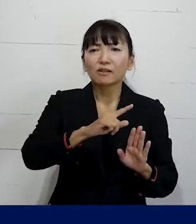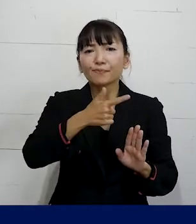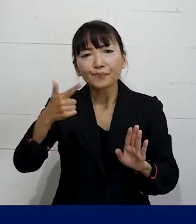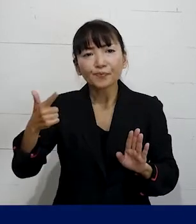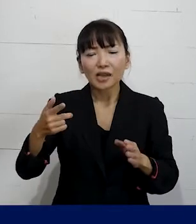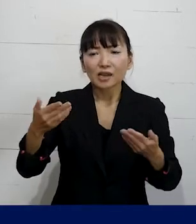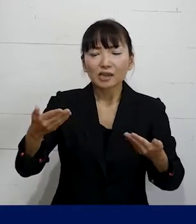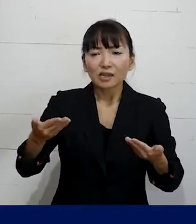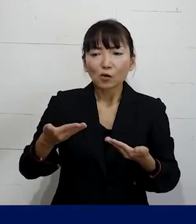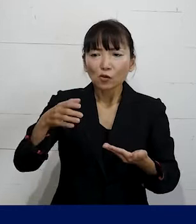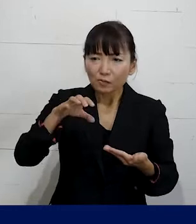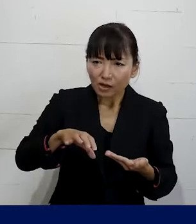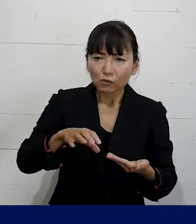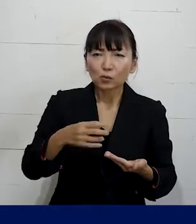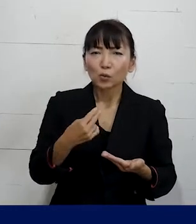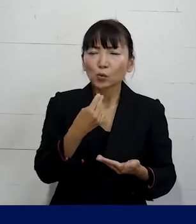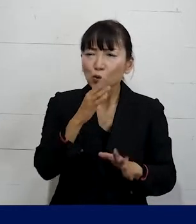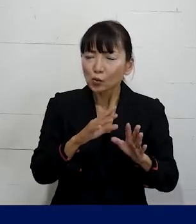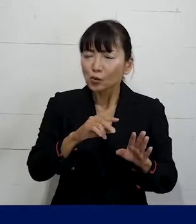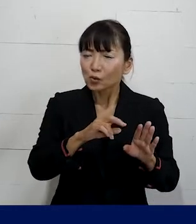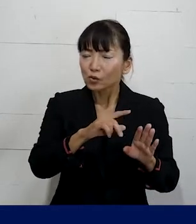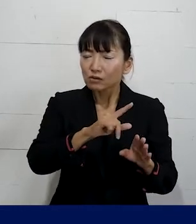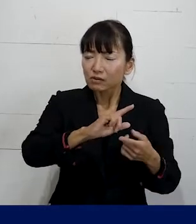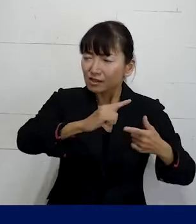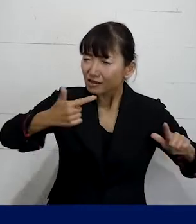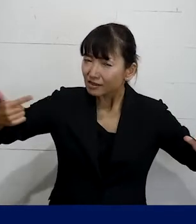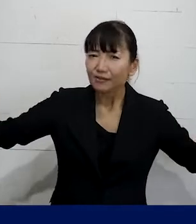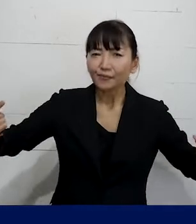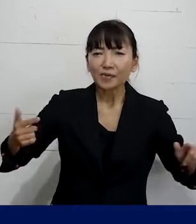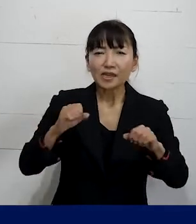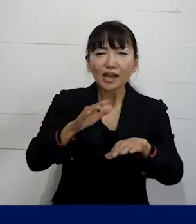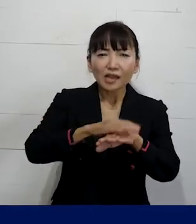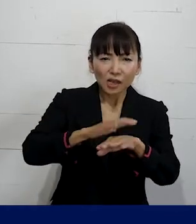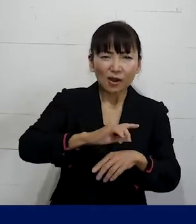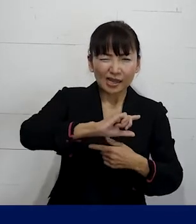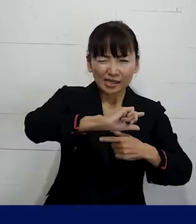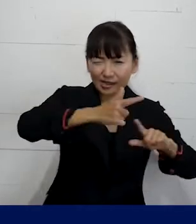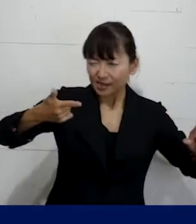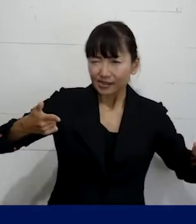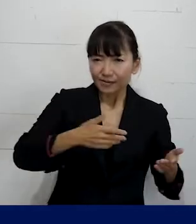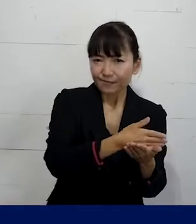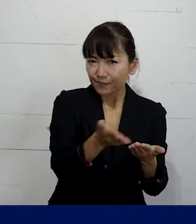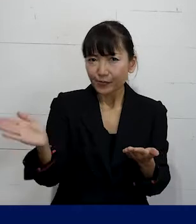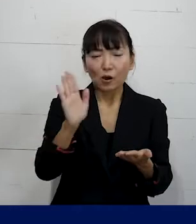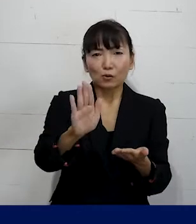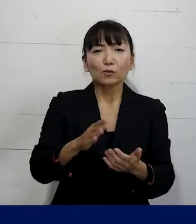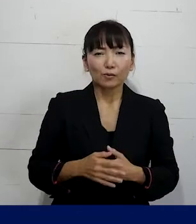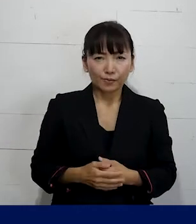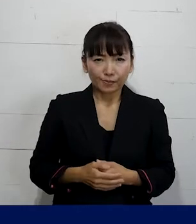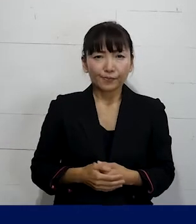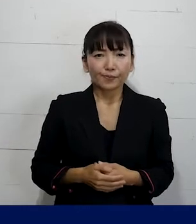会社や職場の状態によって具体的に いろんなやり方が可能なので